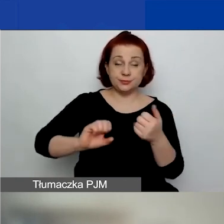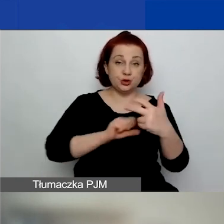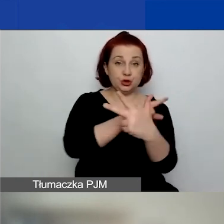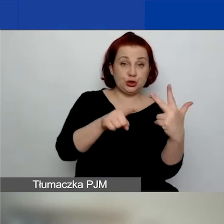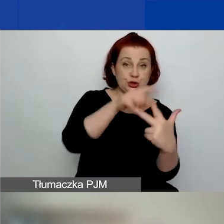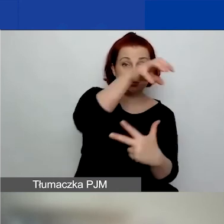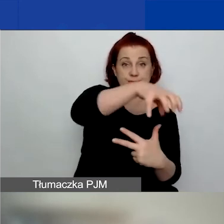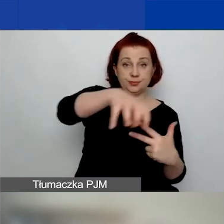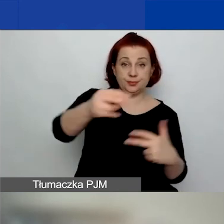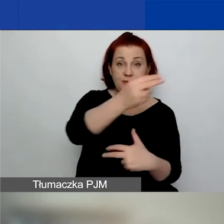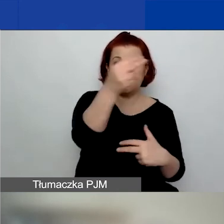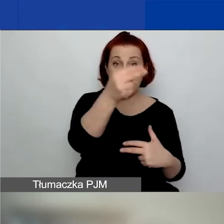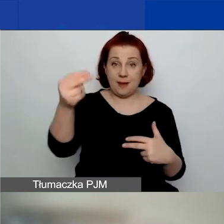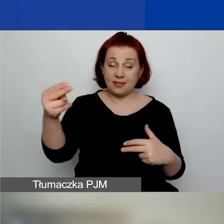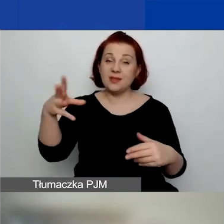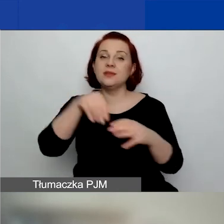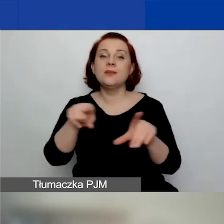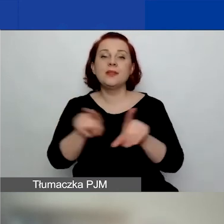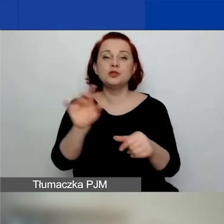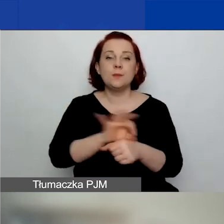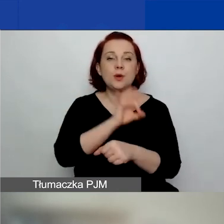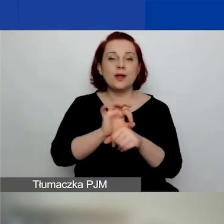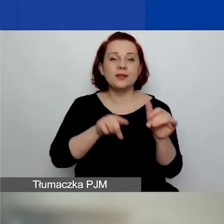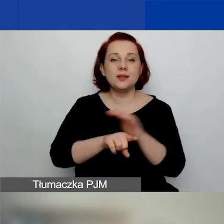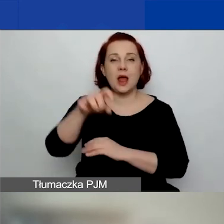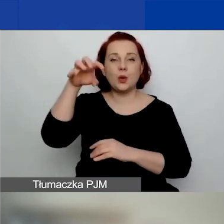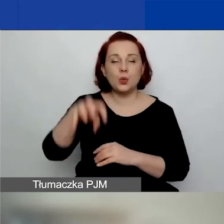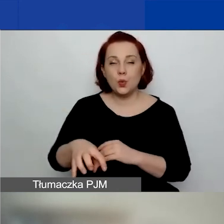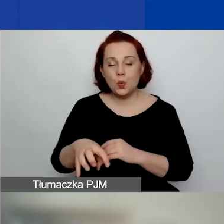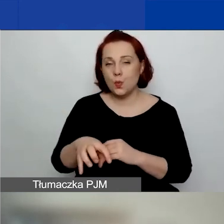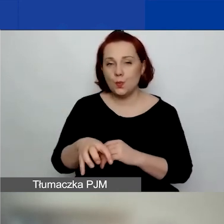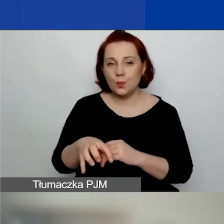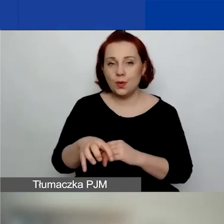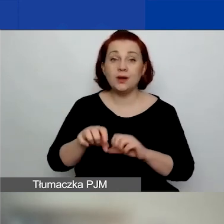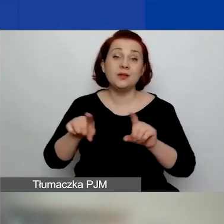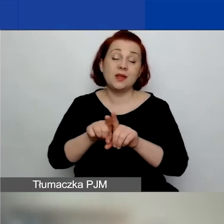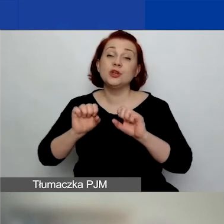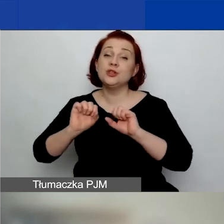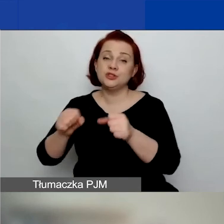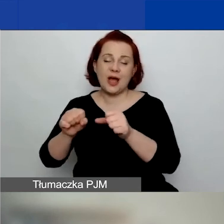Z uwzględnieniem projektów dotyczących grup i działań o znaczeniu szczególnym.